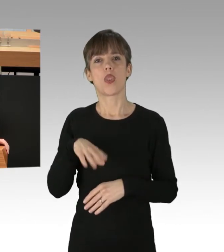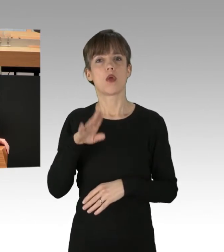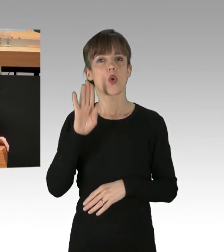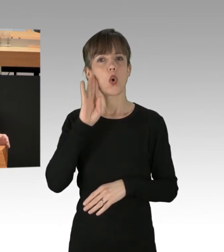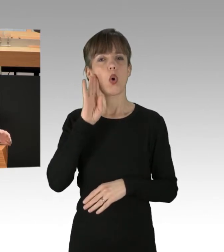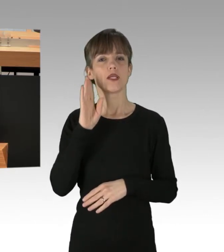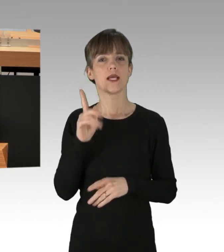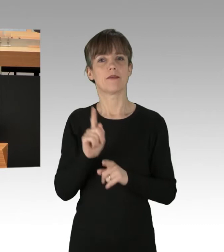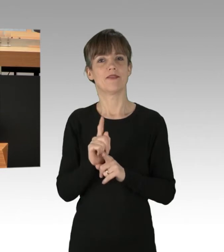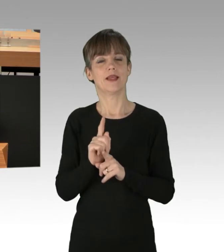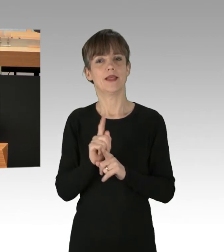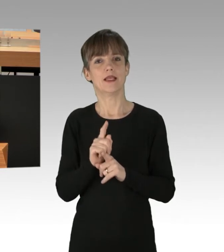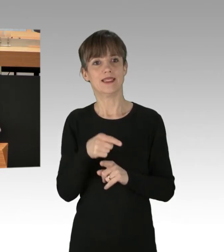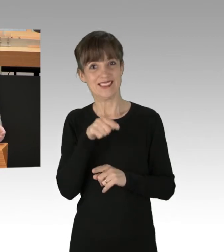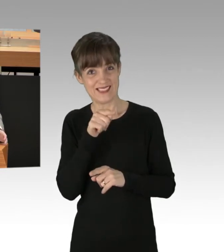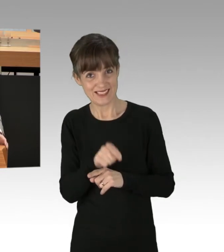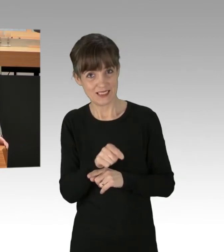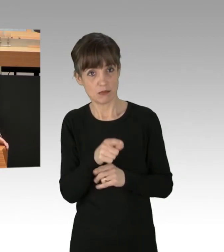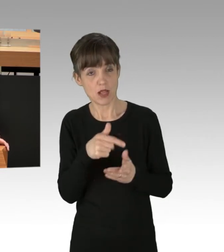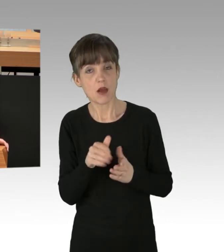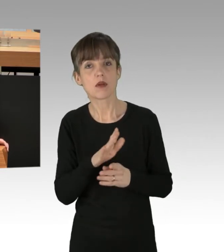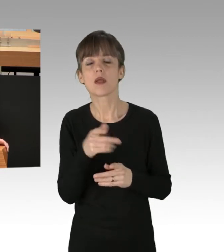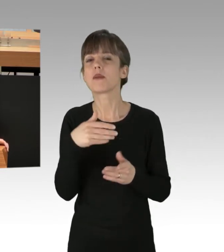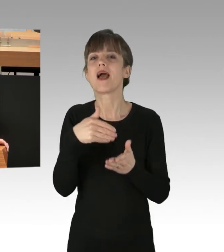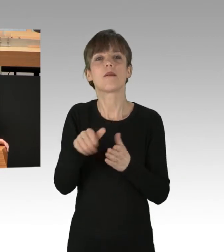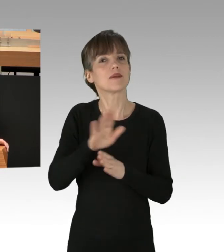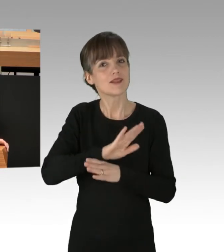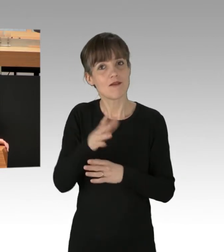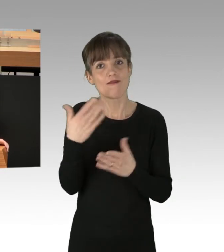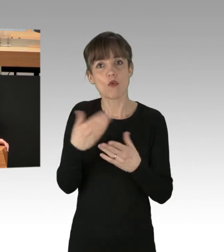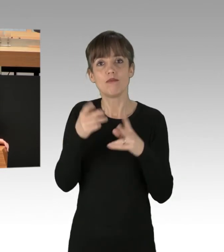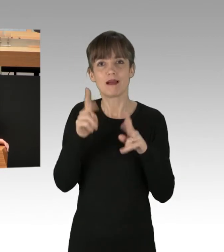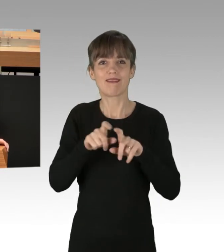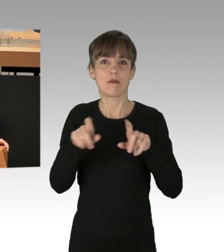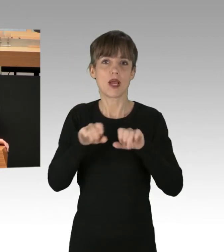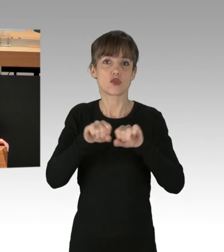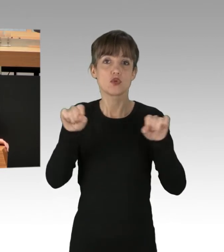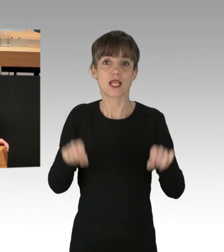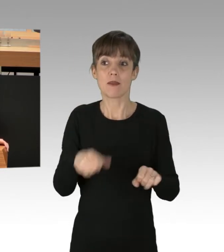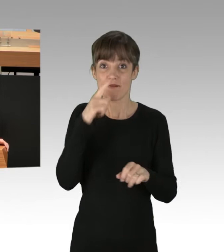aber es ist vor allem dort nicht abzulehnen, wo es um Systeme geht, die nicht rechtsstaatlich sind,